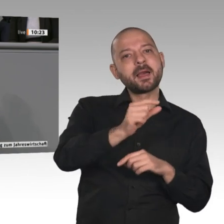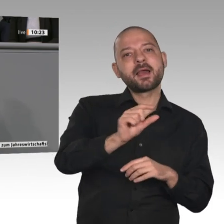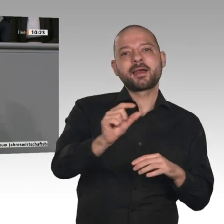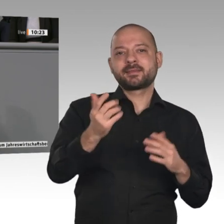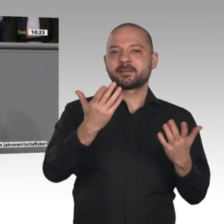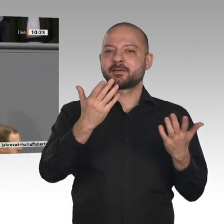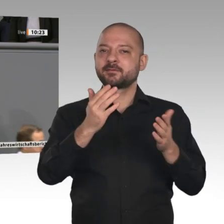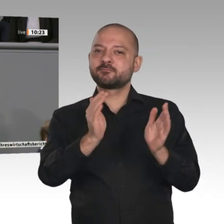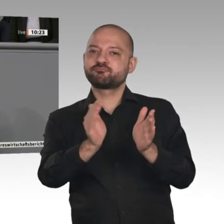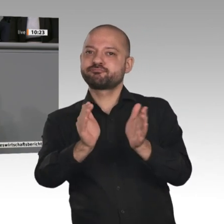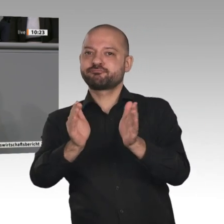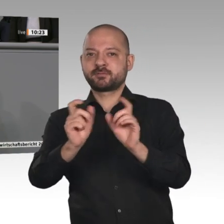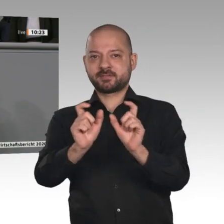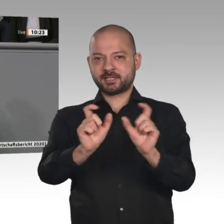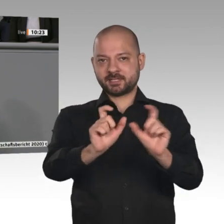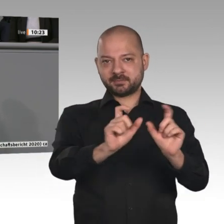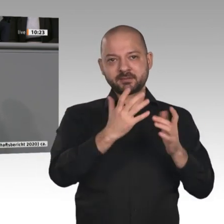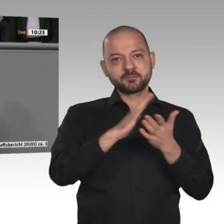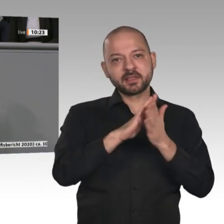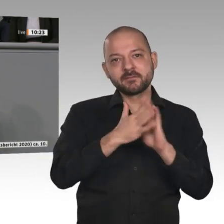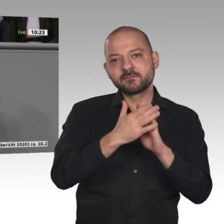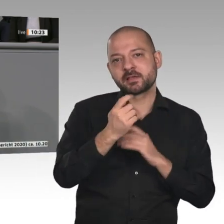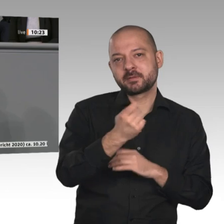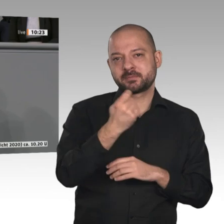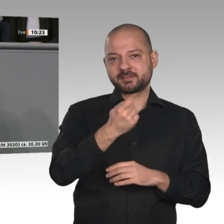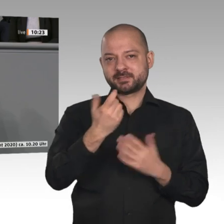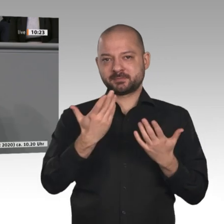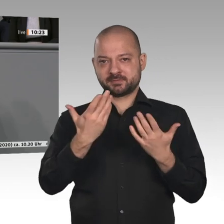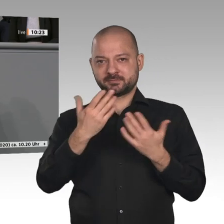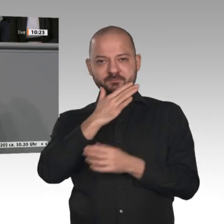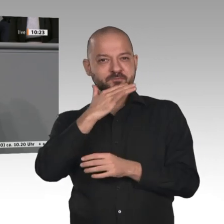Stelle konstatieren: Das verfassungsmäßige Ziel der gleichwertigen Lebensverhältnisse